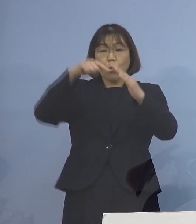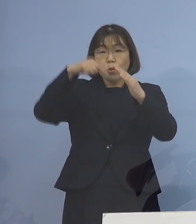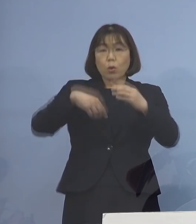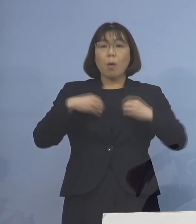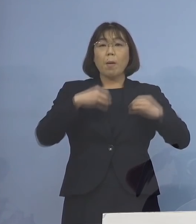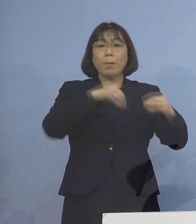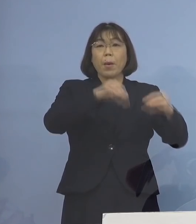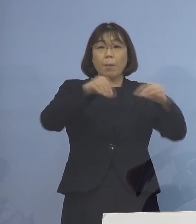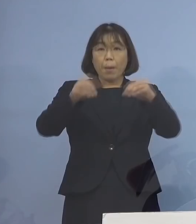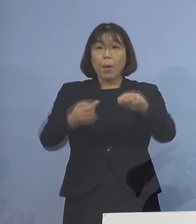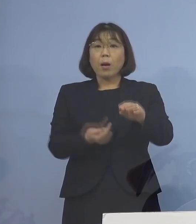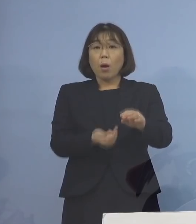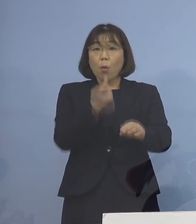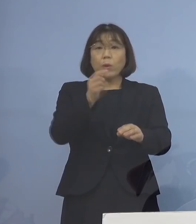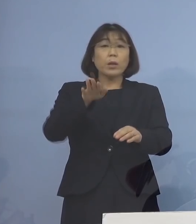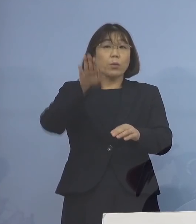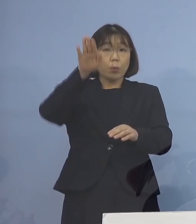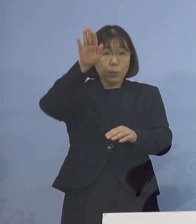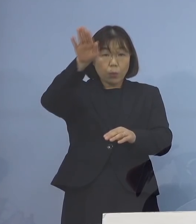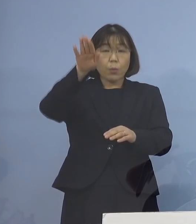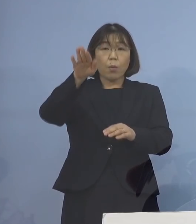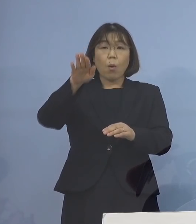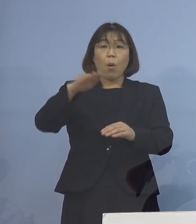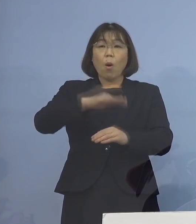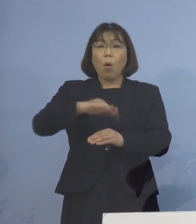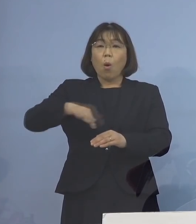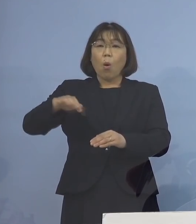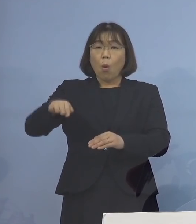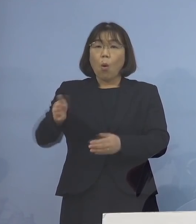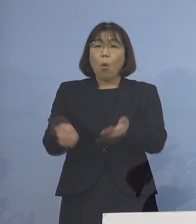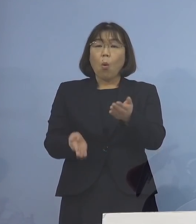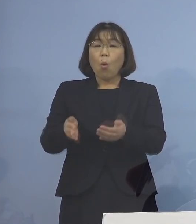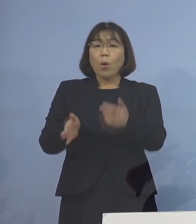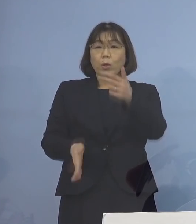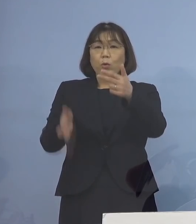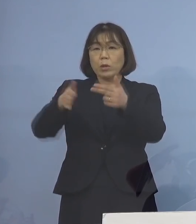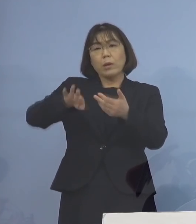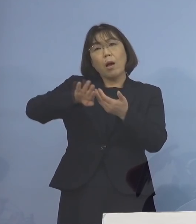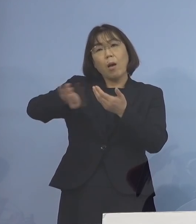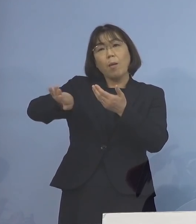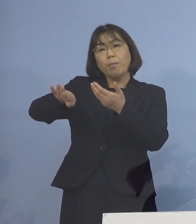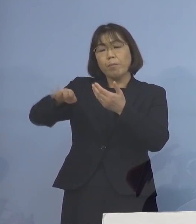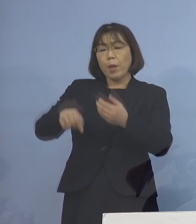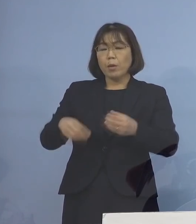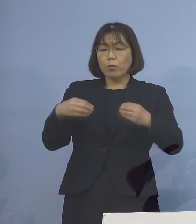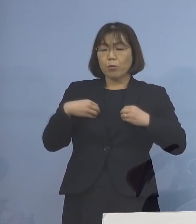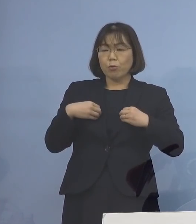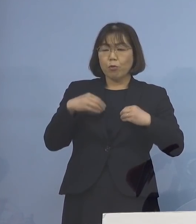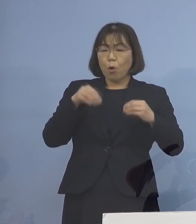そしてまたそこから保育施設へ 別のお子さんが行って 拡げてしまうという